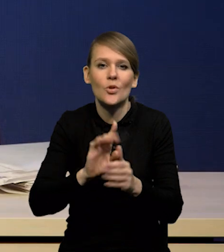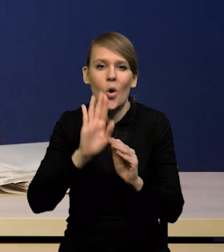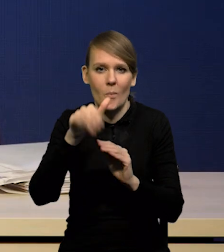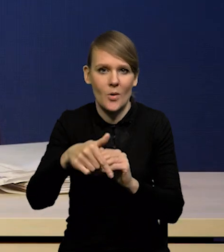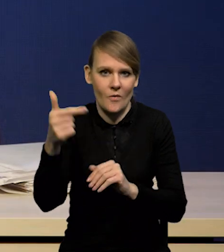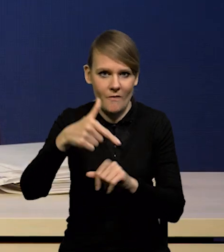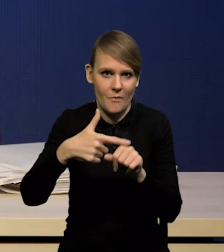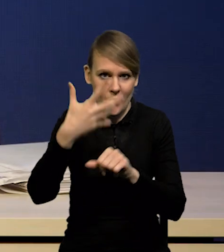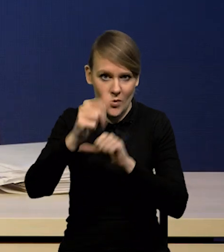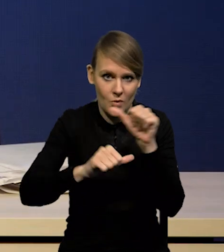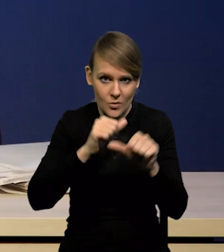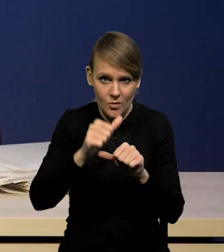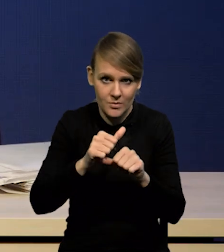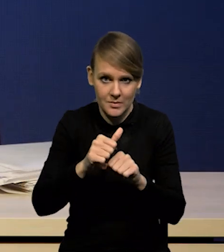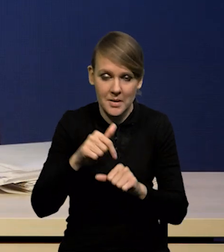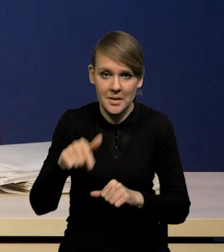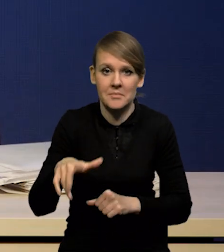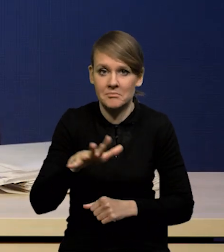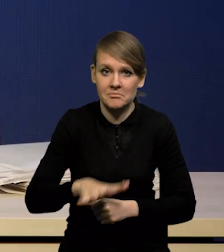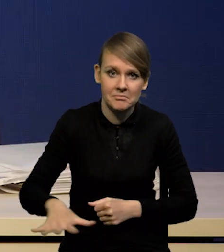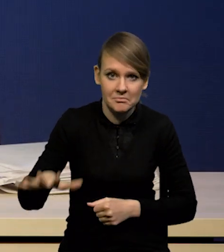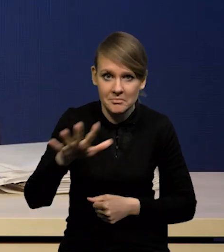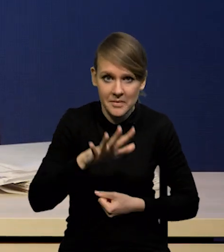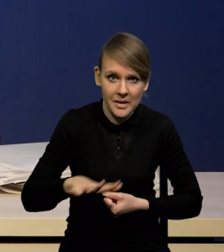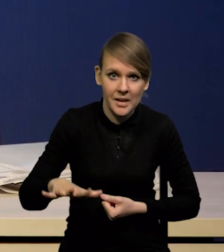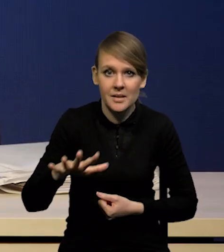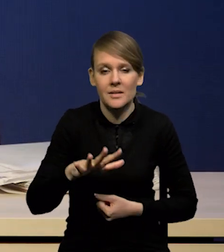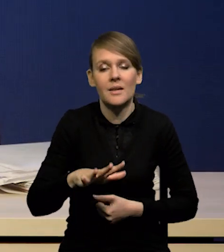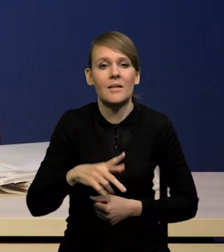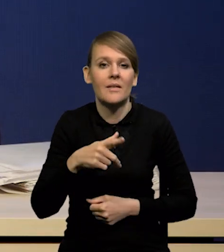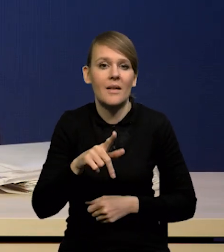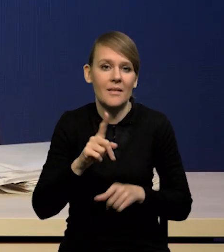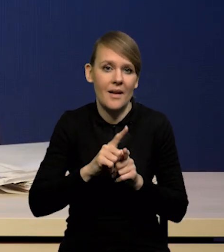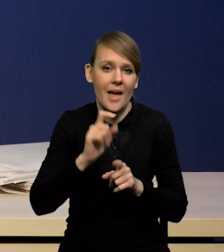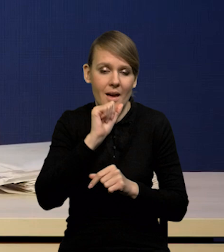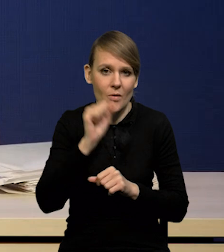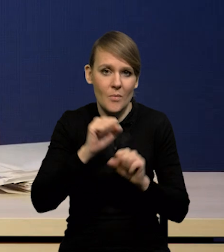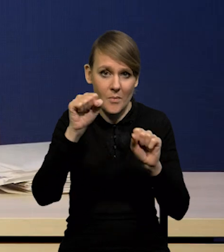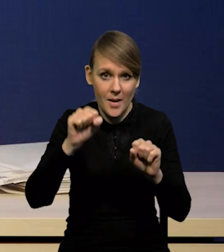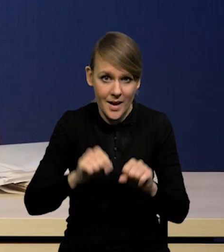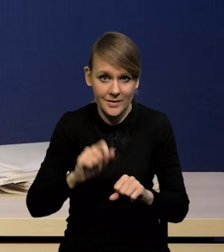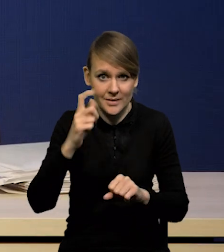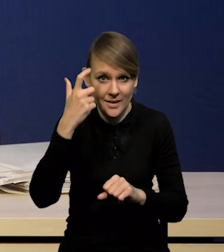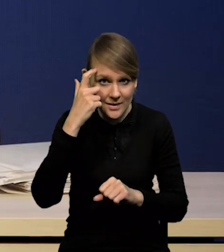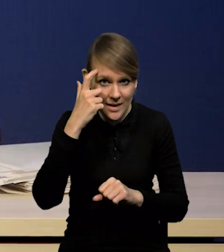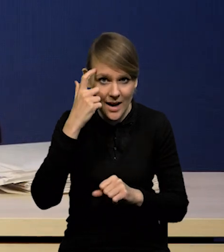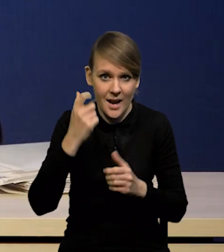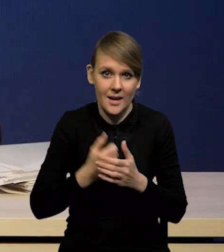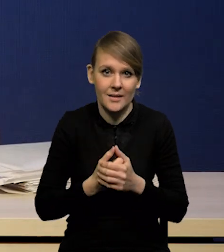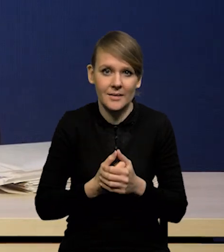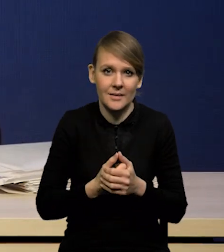I tutaj w naszym regionie jest Bank Rumunii czy także Europejski Bank Centralny. On nie jest w naszym regionie,